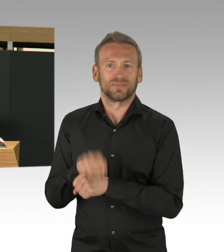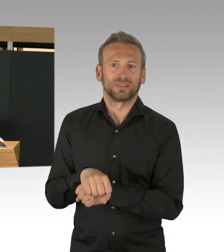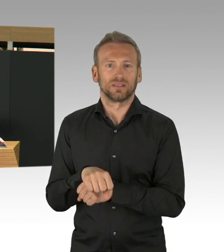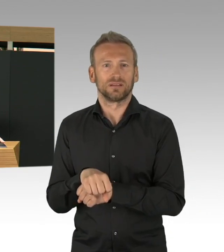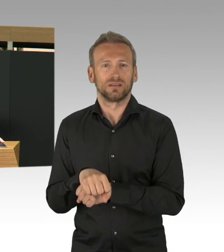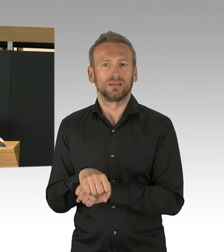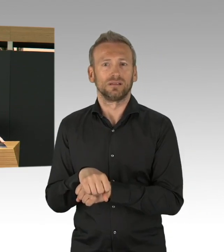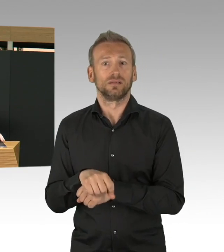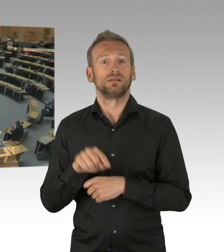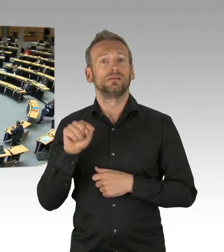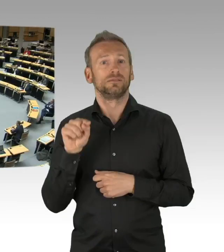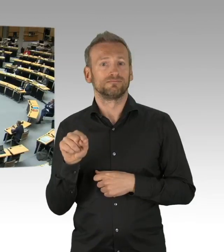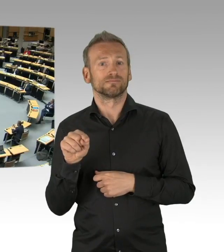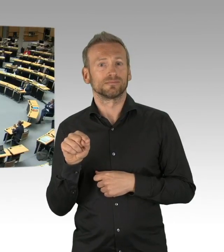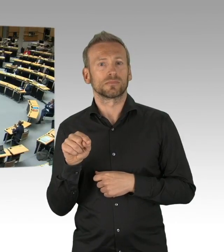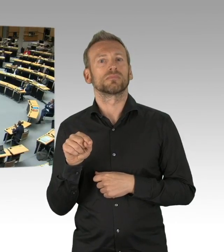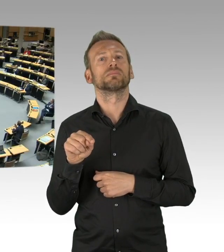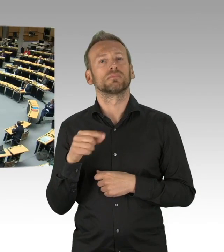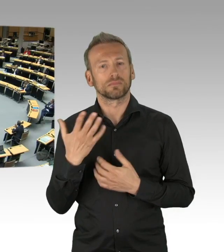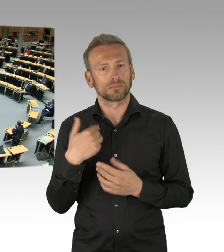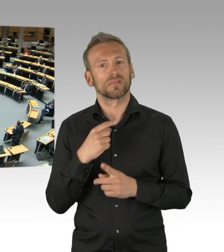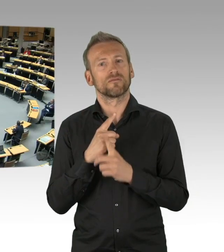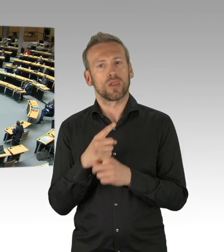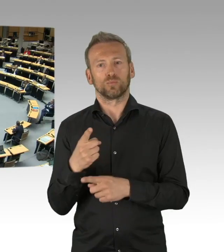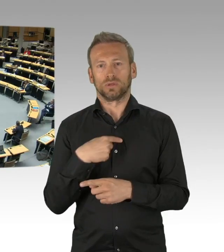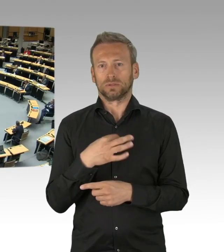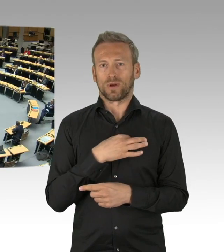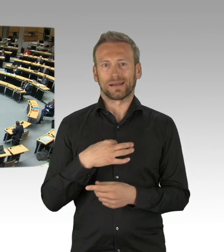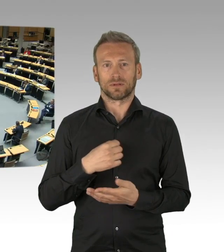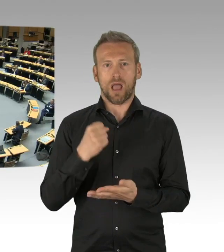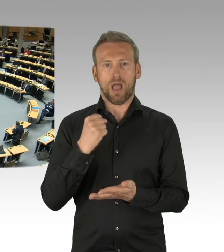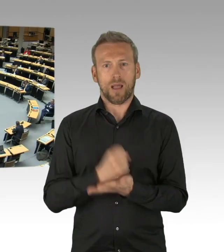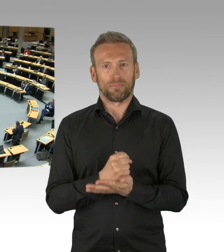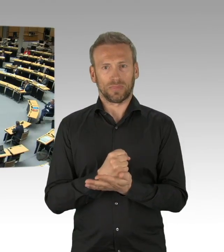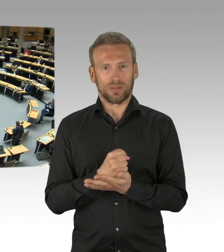(Beifall)